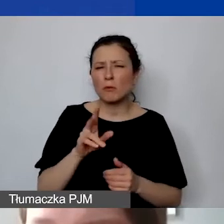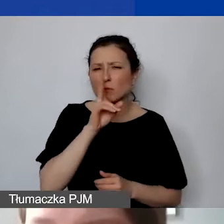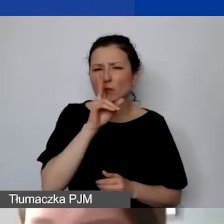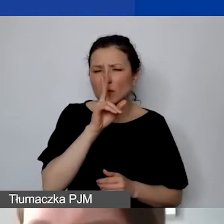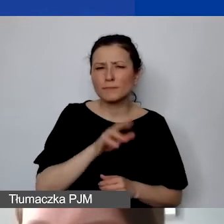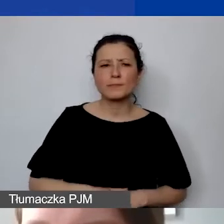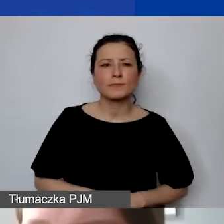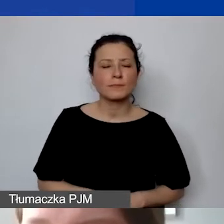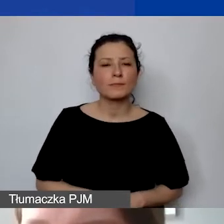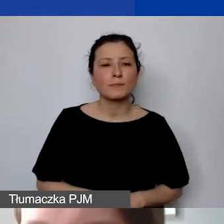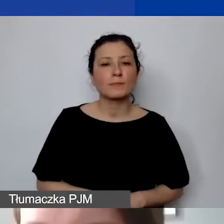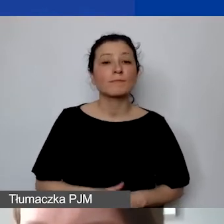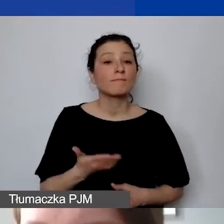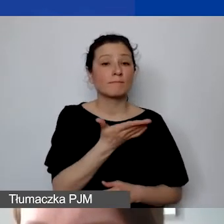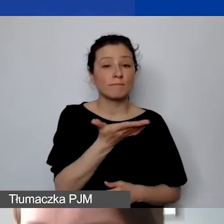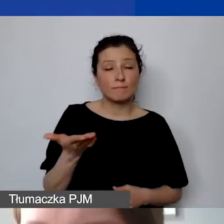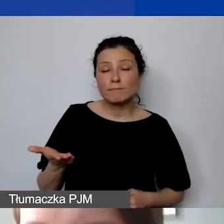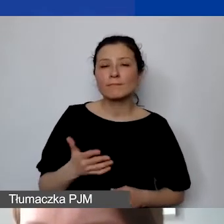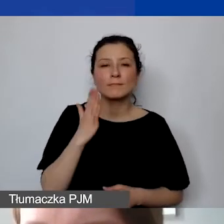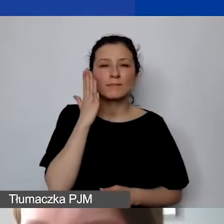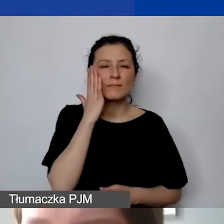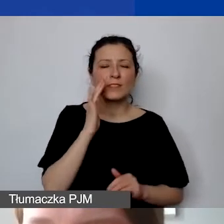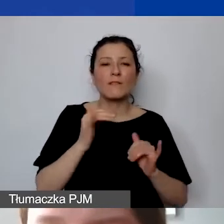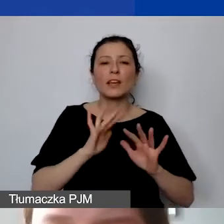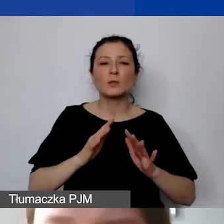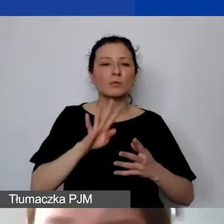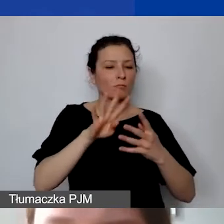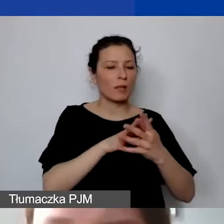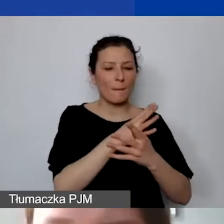i żeby wiedzieli, jak posługiwać się tą tabelą,